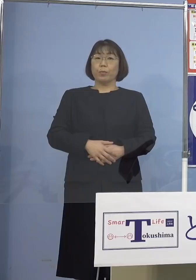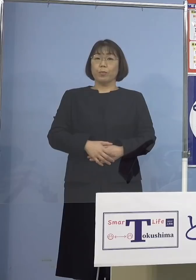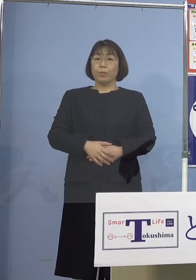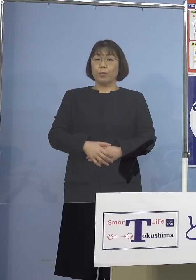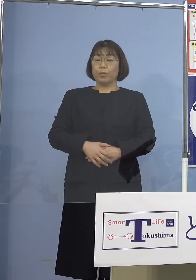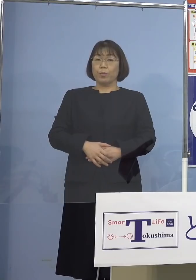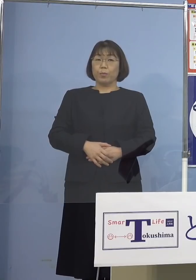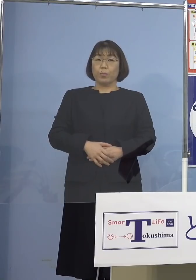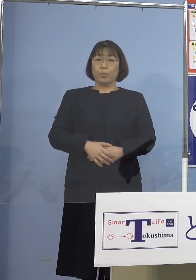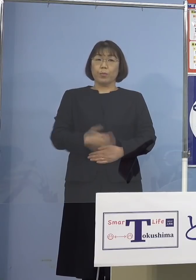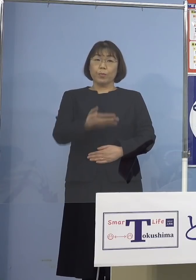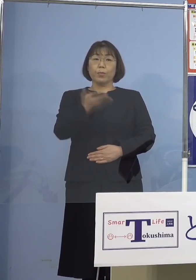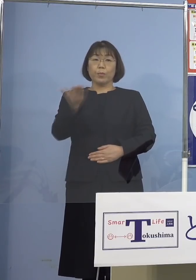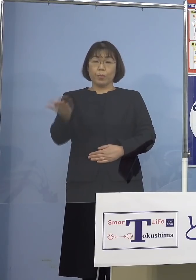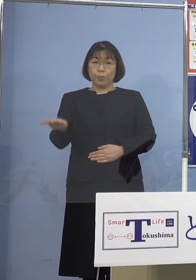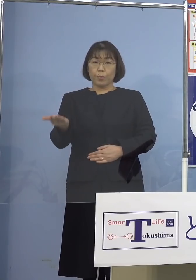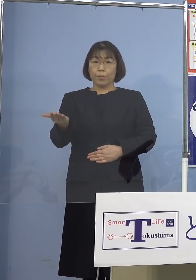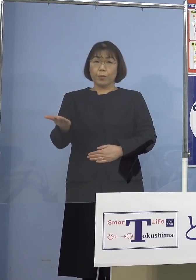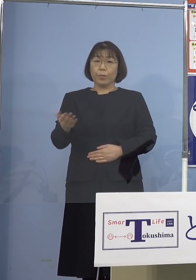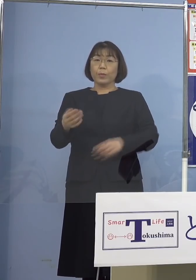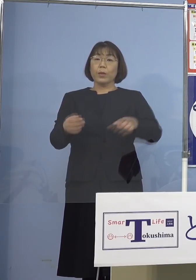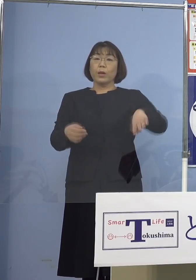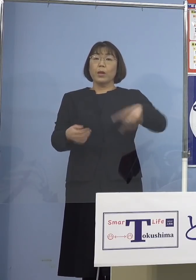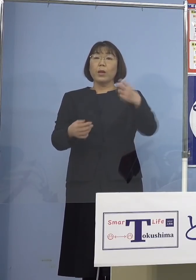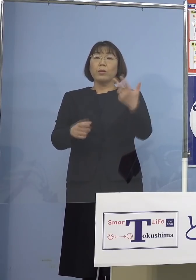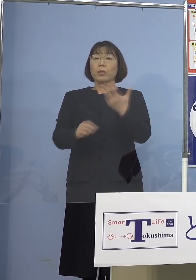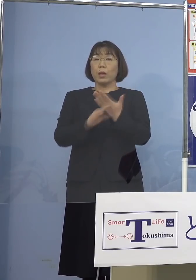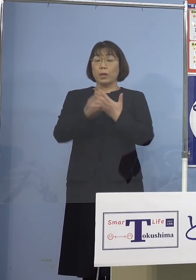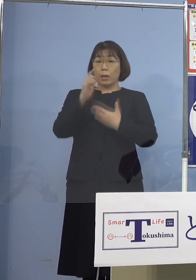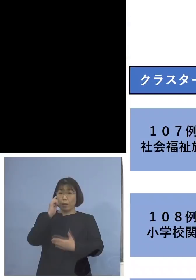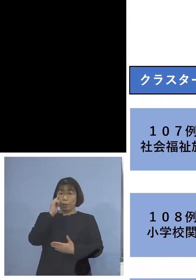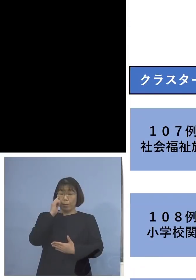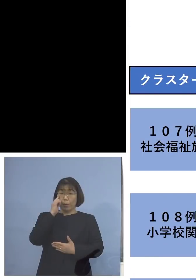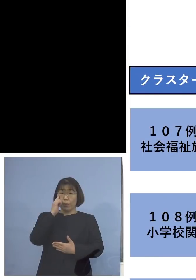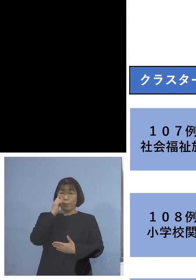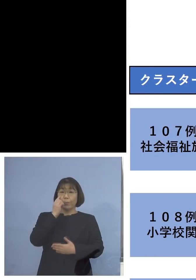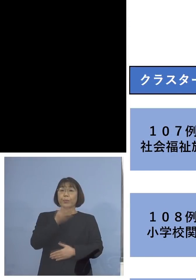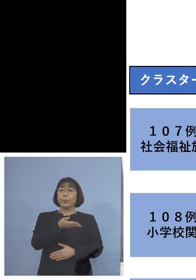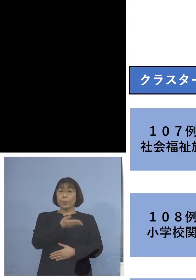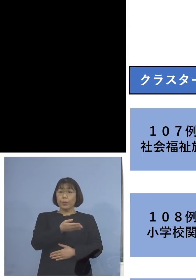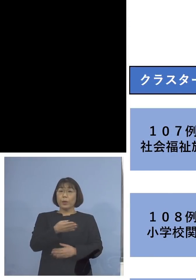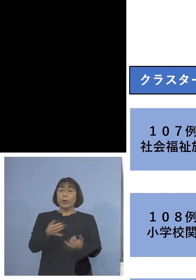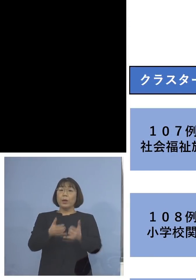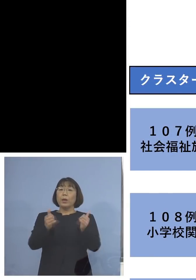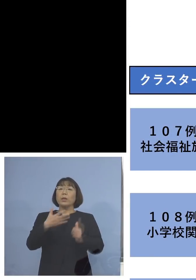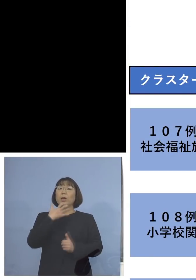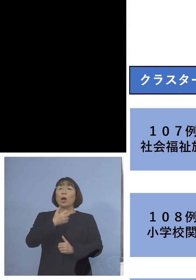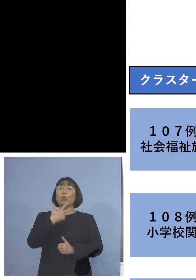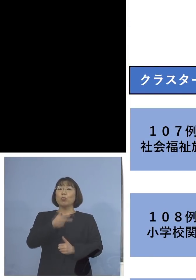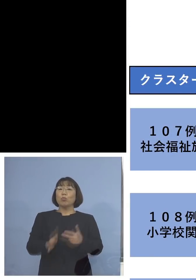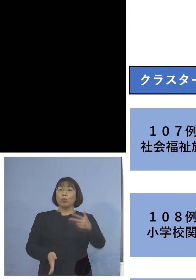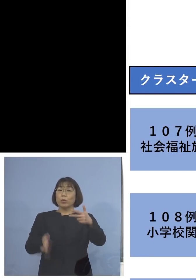続きまして今度は 「107例目社会福祉施設クラスター」